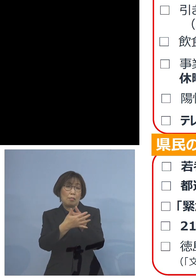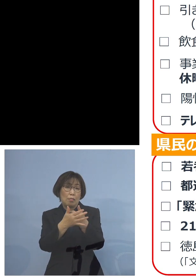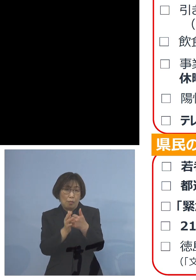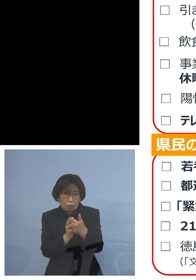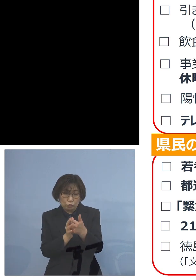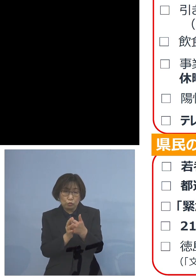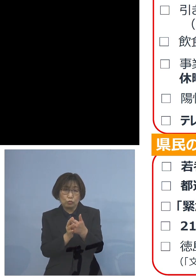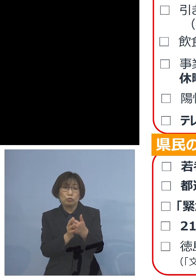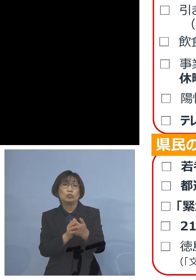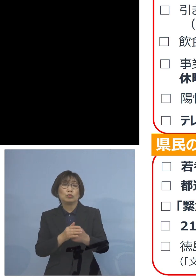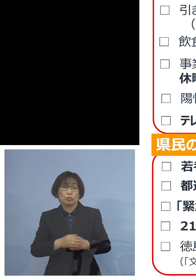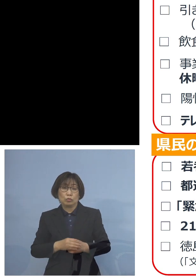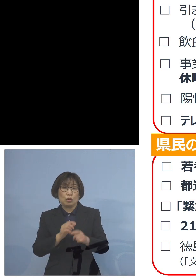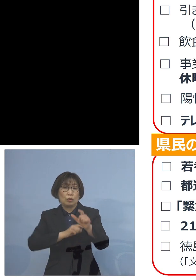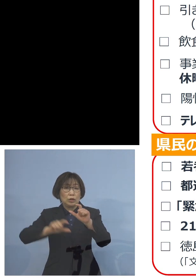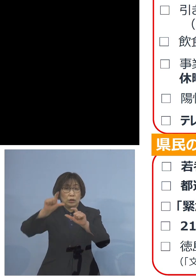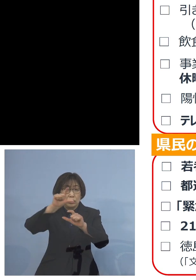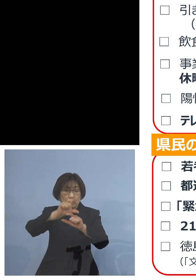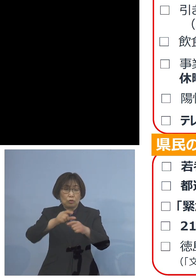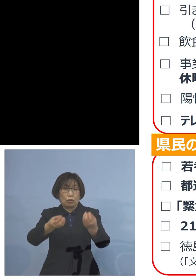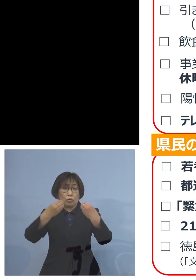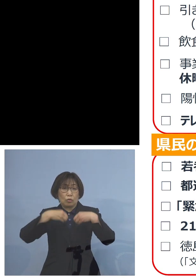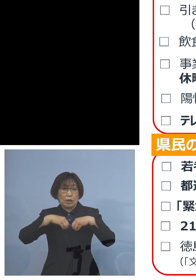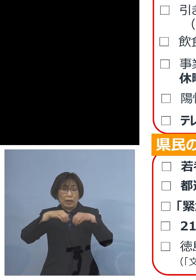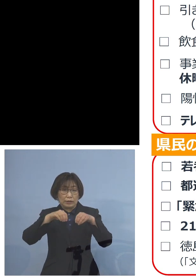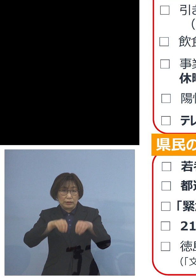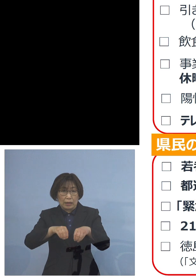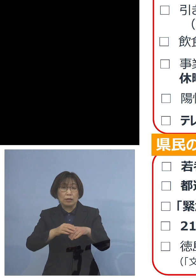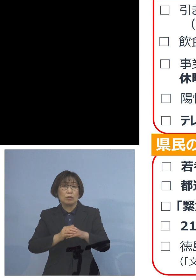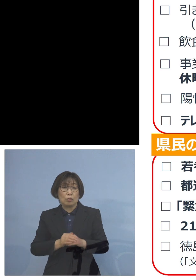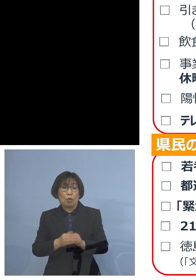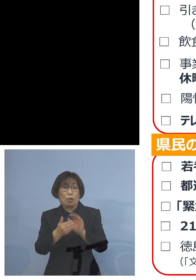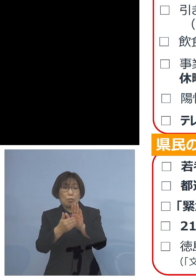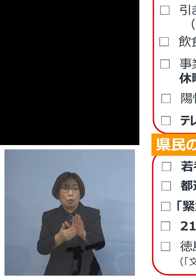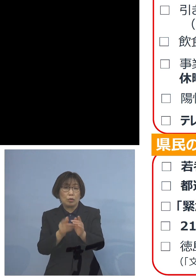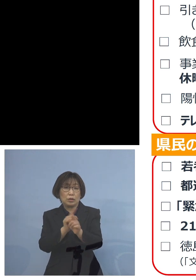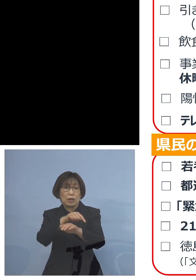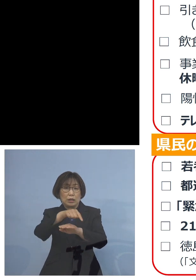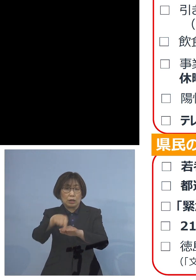より一層の感染防止対策 お願いしたいと思います